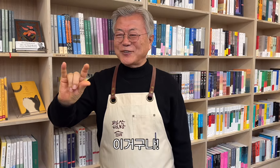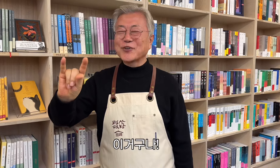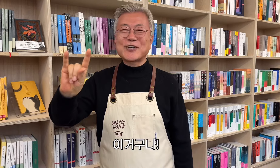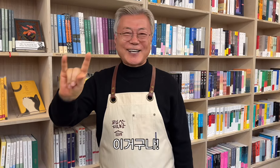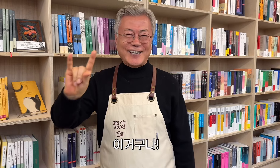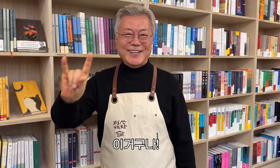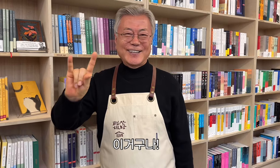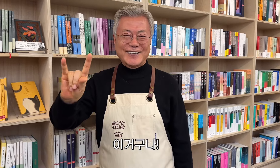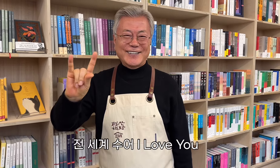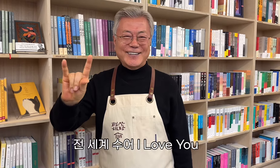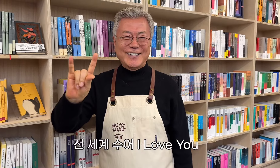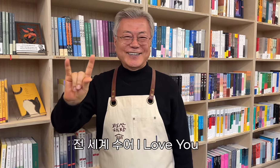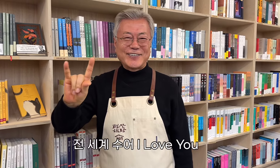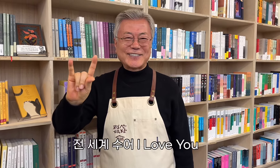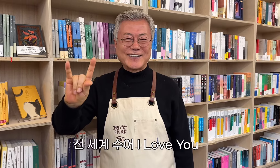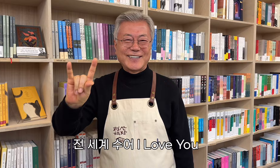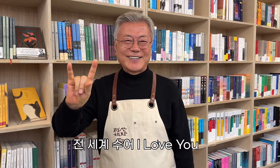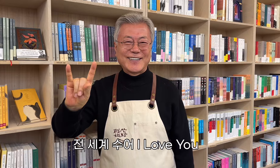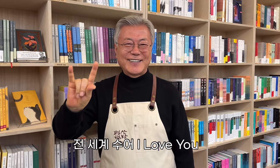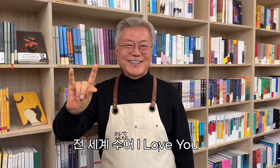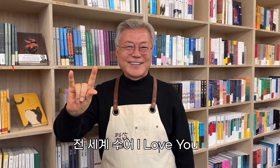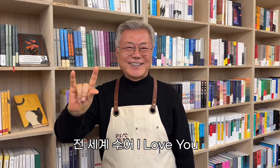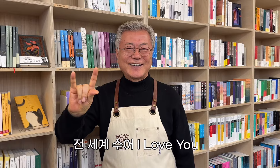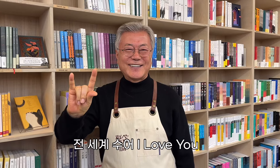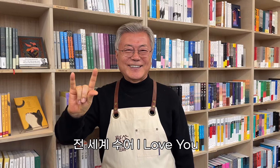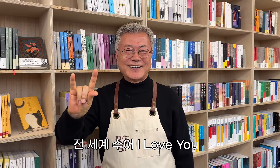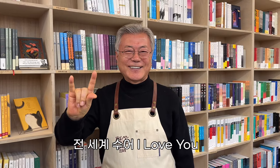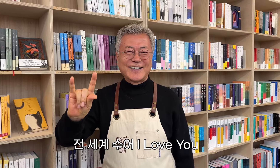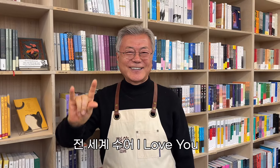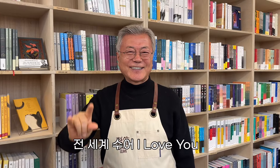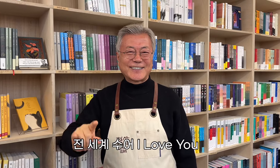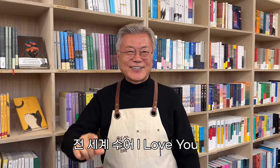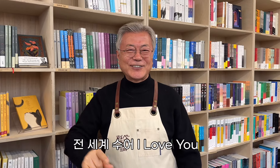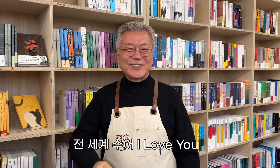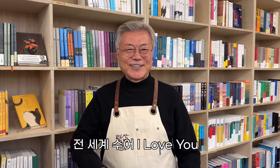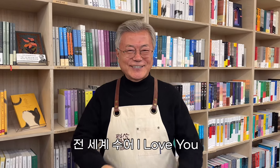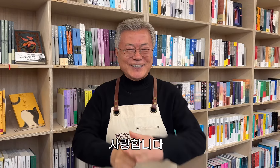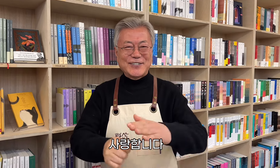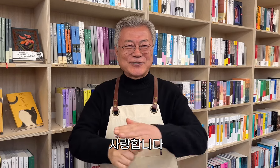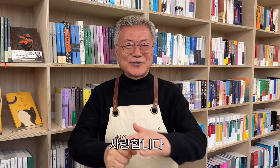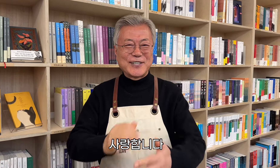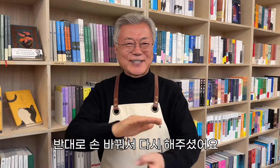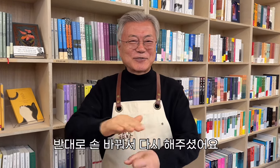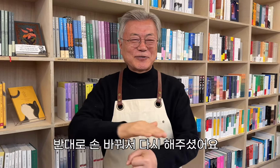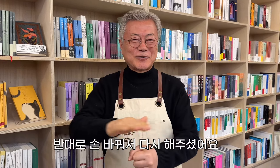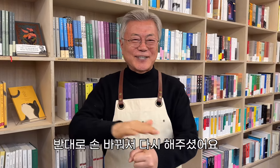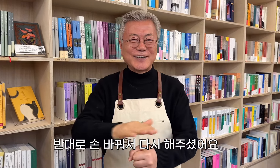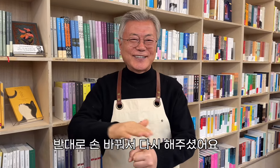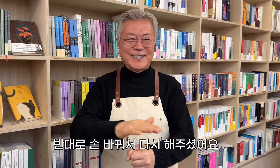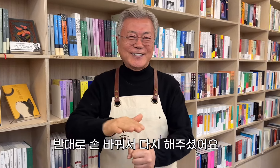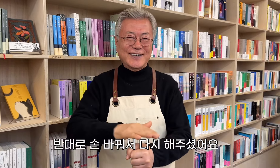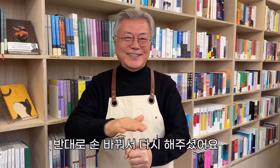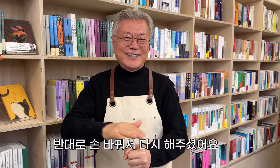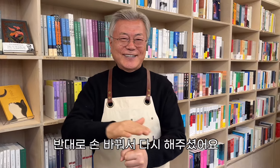Das ist es! Ich liebe dich Er wechselte den Besitzer und tat es noch einmal.